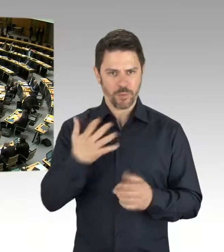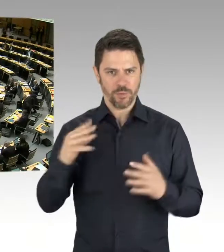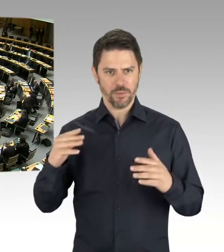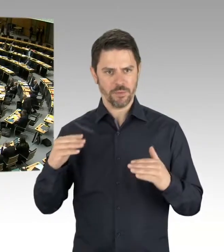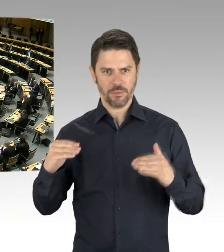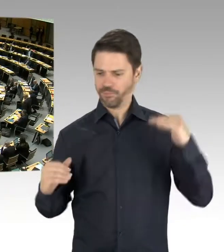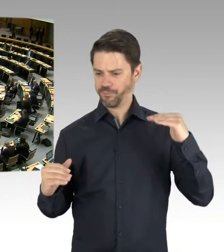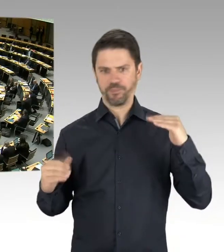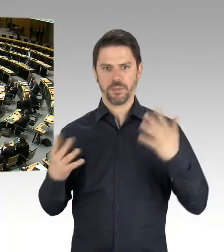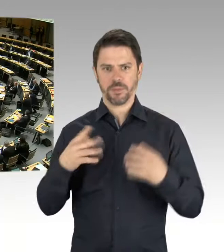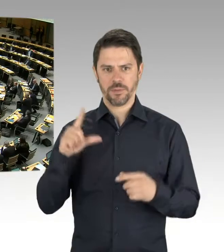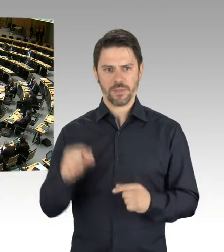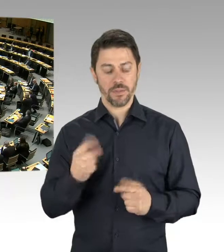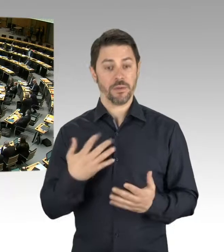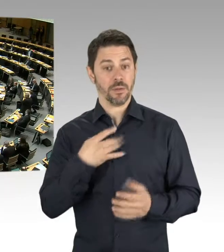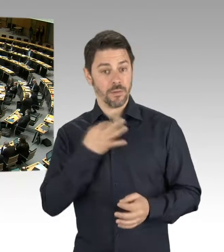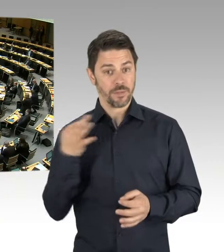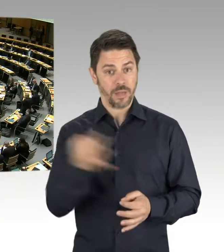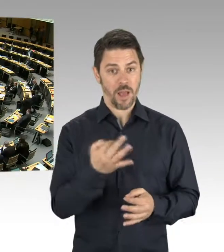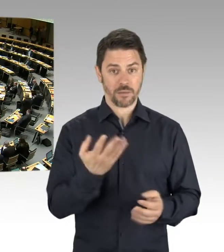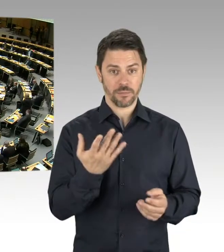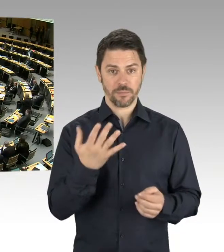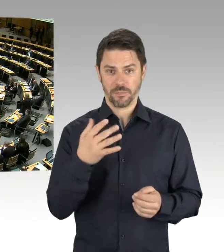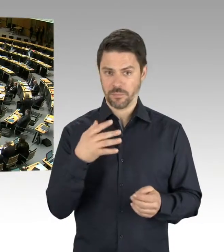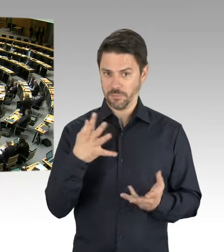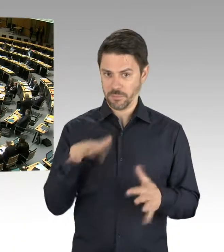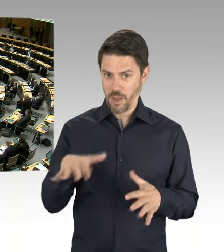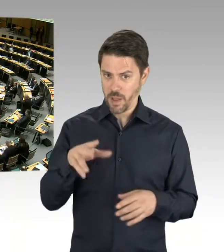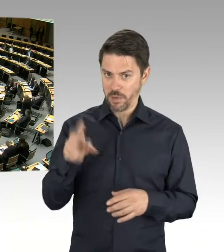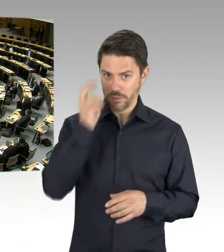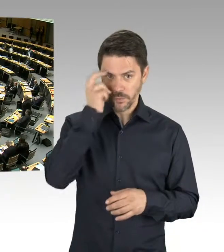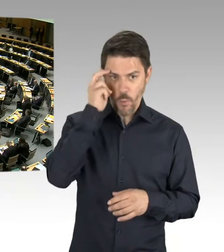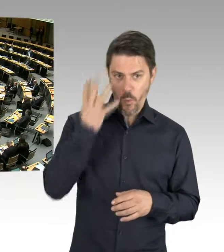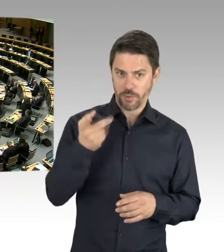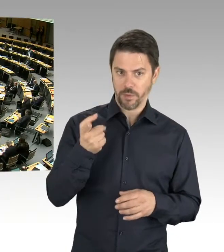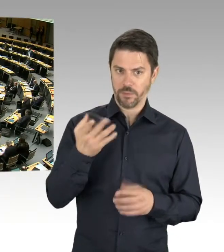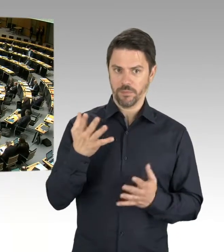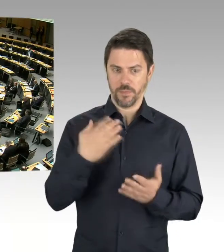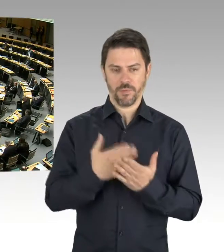(Präsidium) Frau Senatorin Scheeres. Bitte, Sie haben das Wort. (Rednerwechsel) Sehr geehrte Präsidentin,